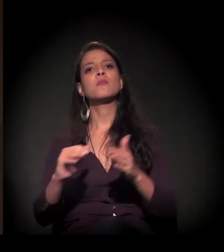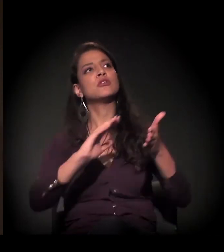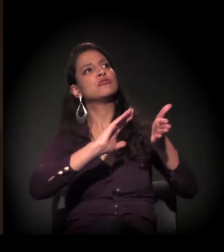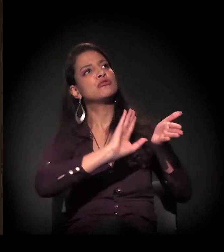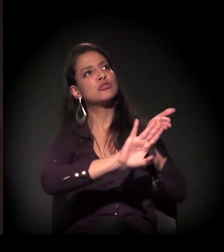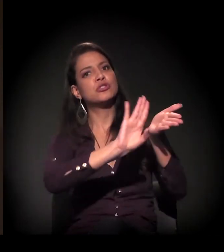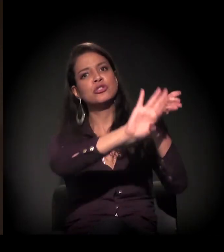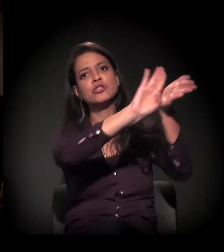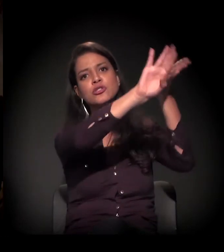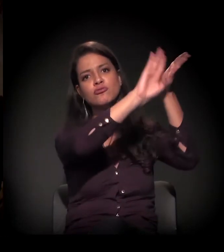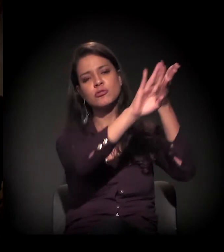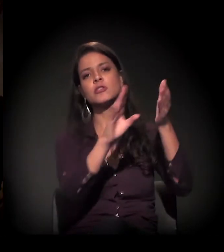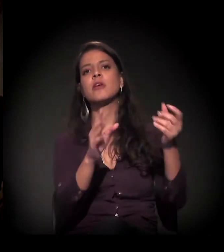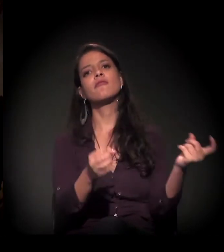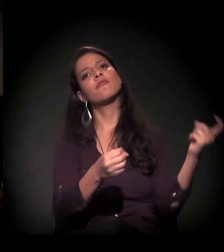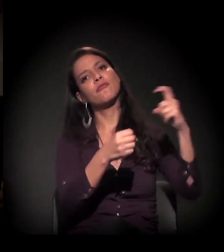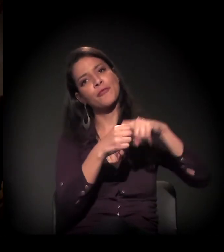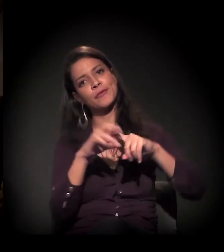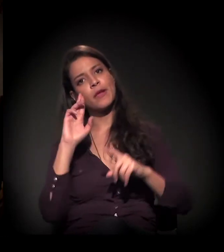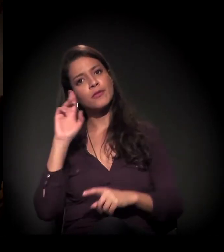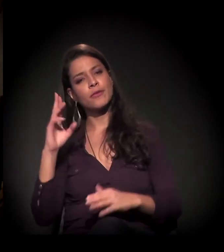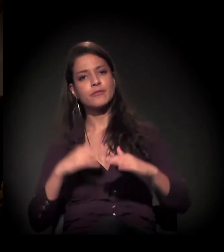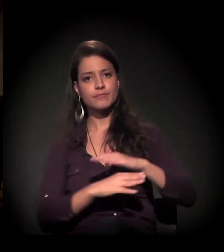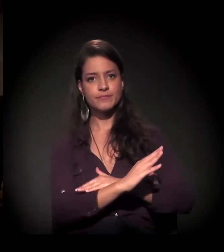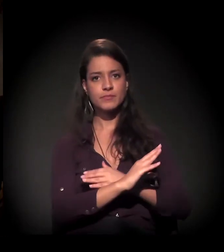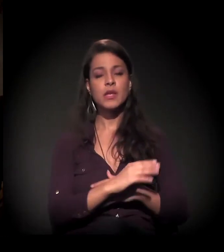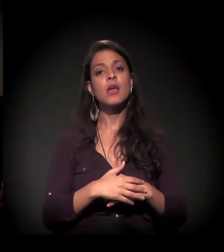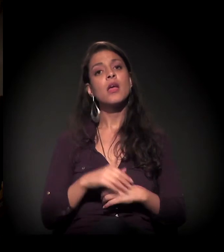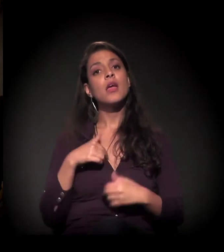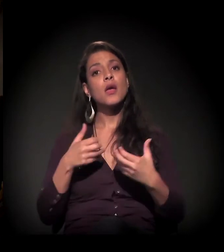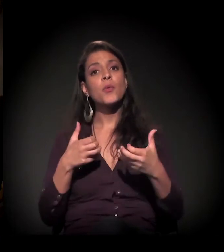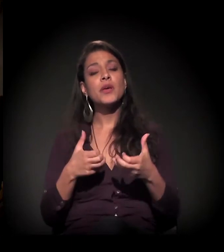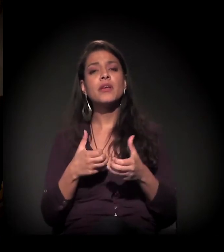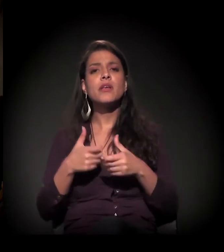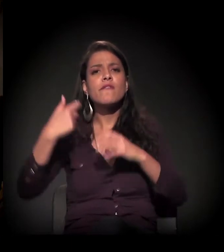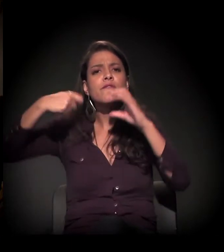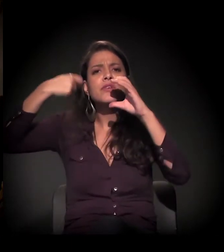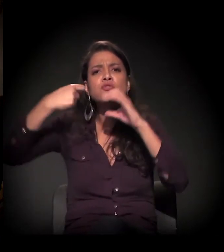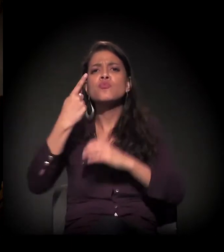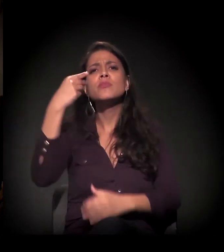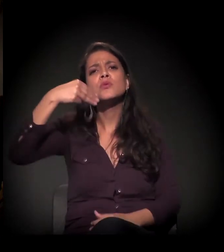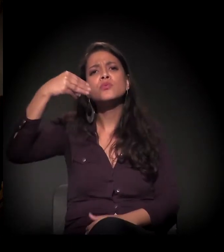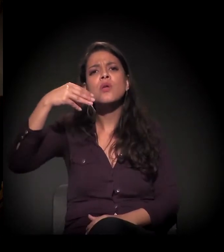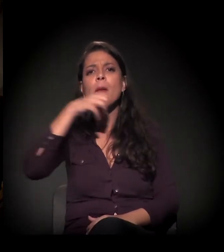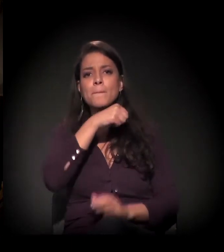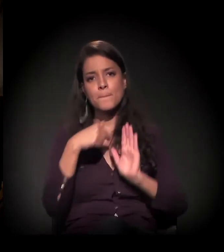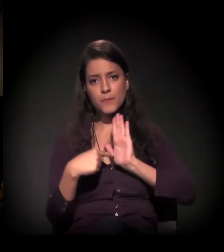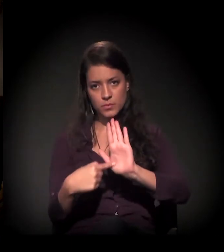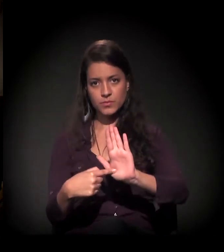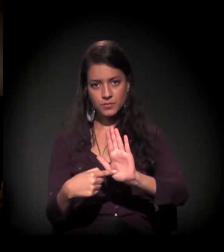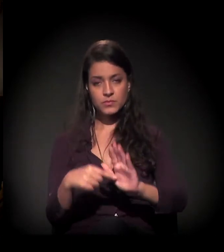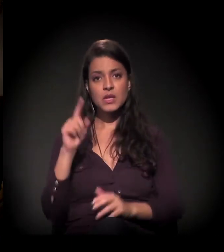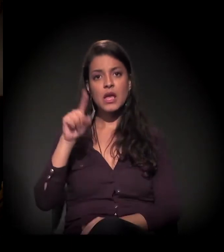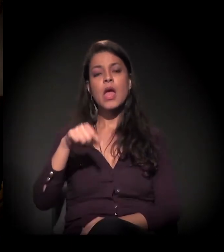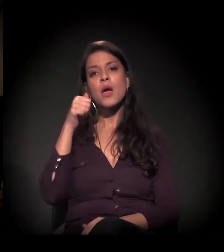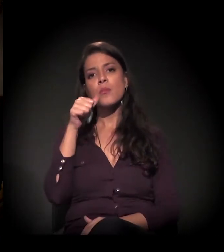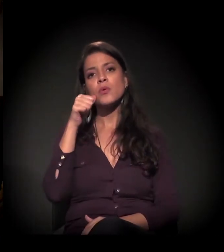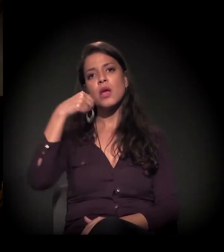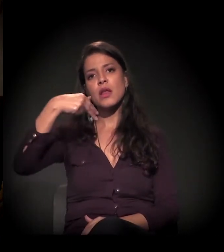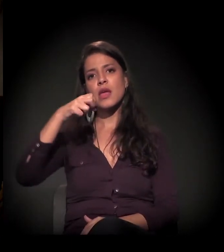A gente também queria passar um vídeo. Tem um vídeo bem curtinho, de um minuto. Pode passar? Claro! É uma fala da Nete